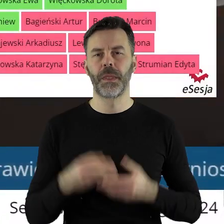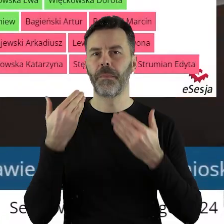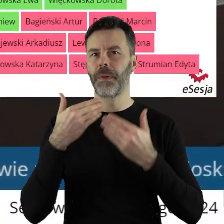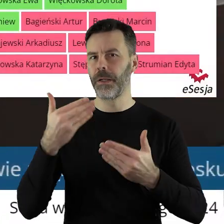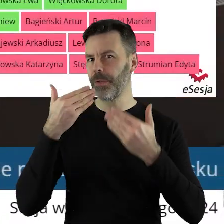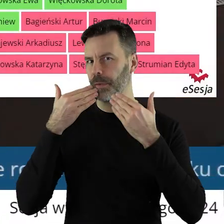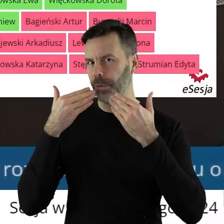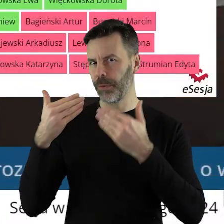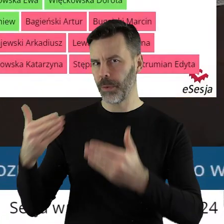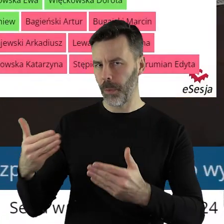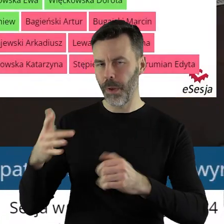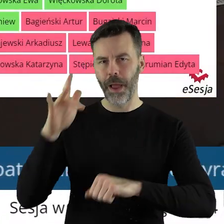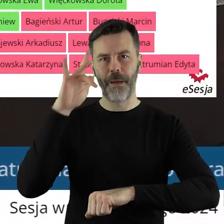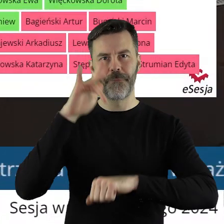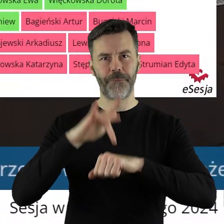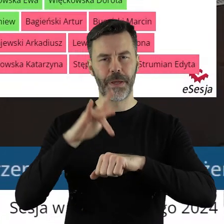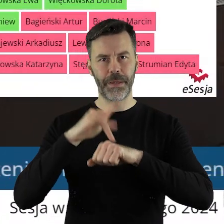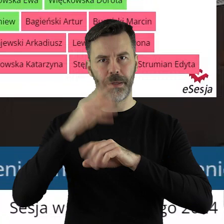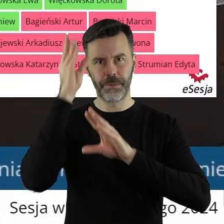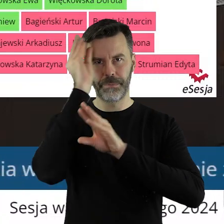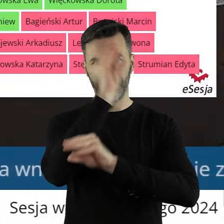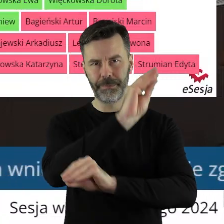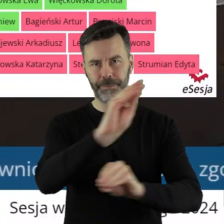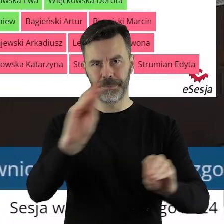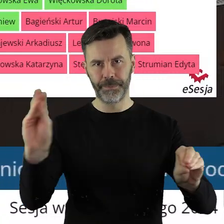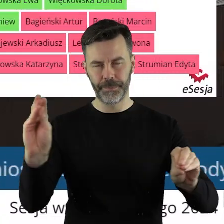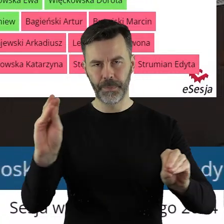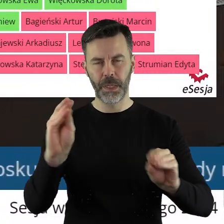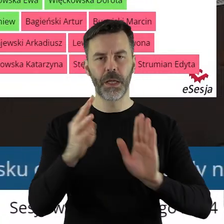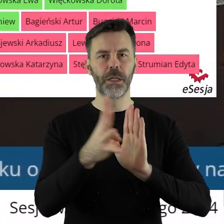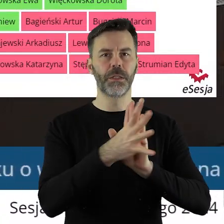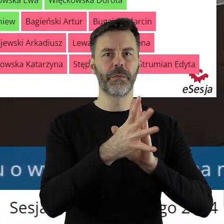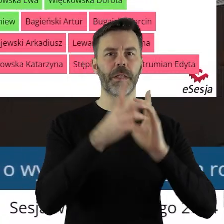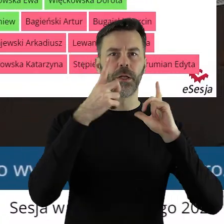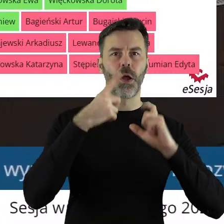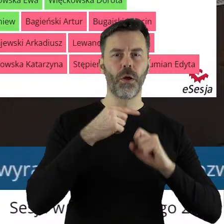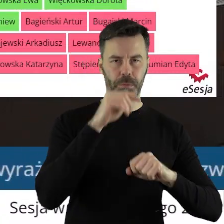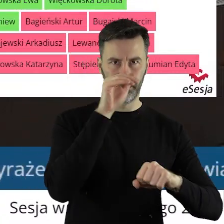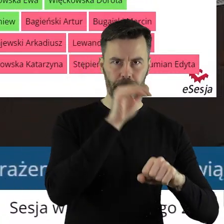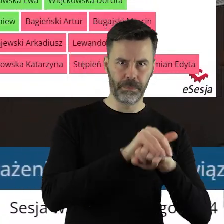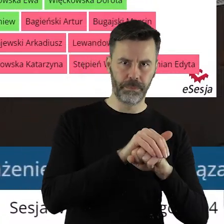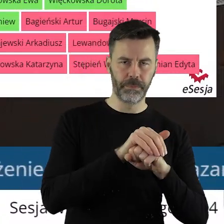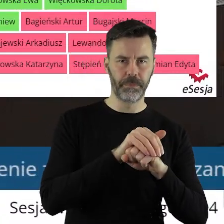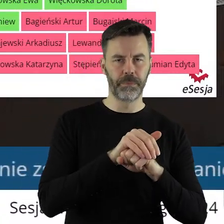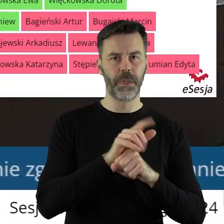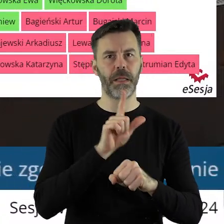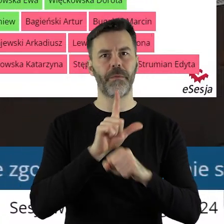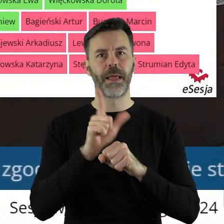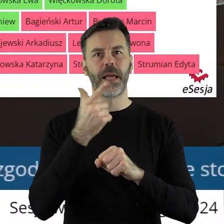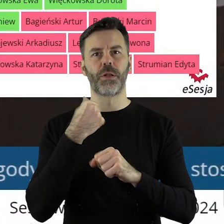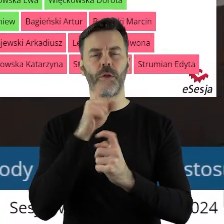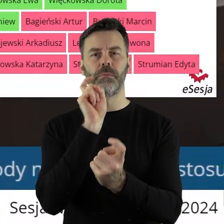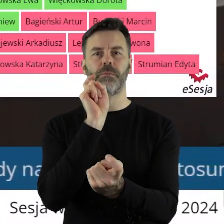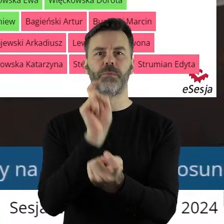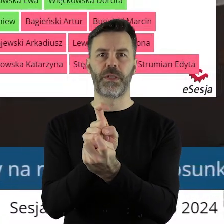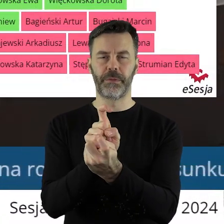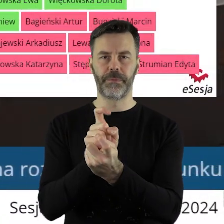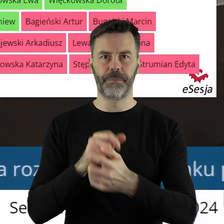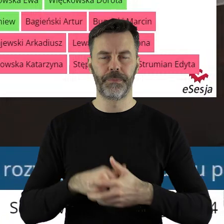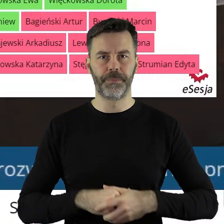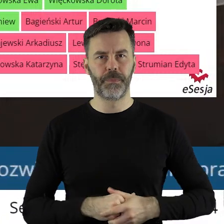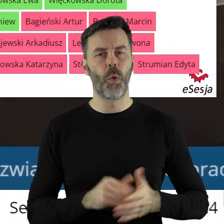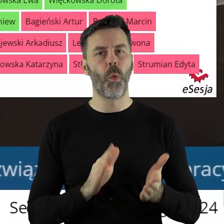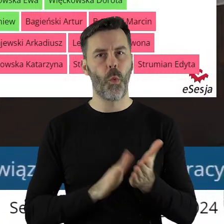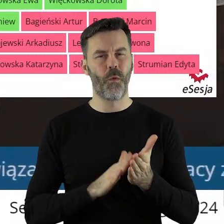Dziękuję bardzo. Uchwała została podjęta przy 19 głosach za i 12 głosach przeciwnych.